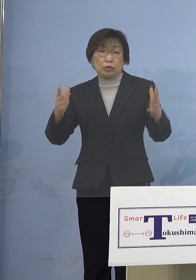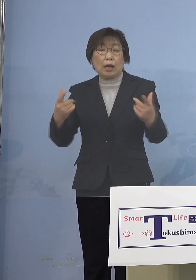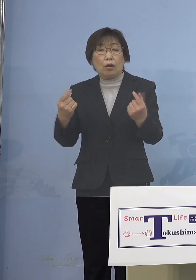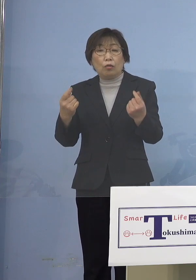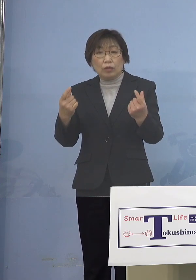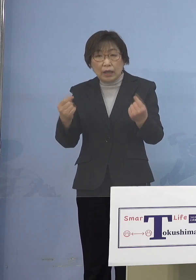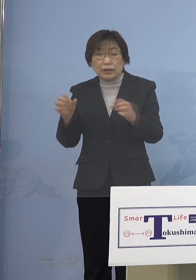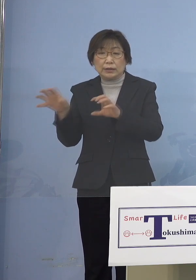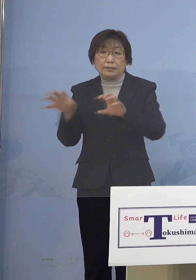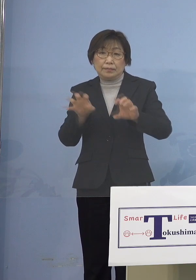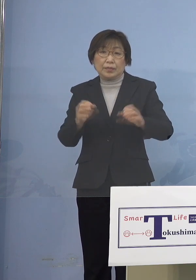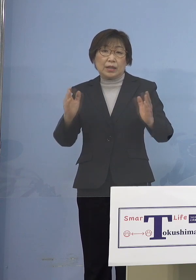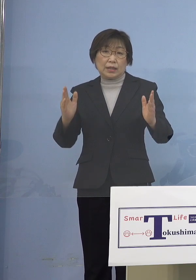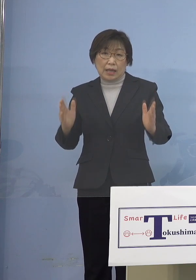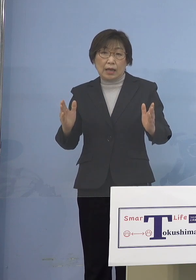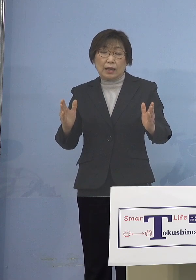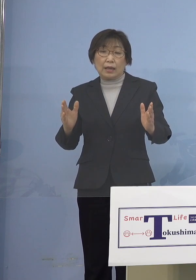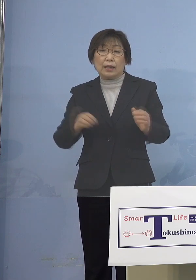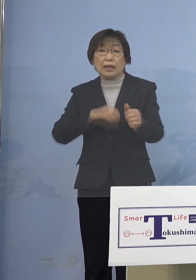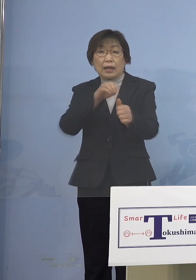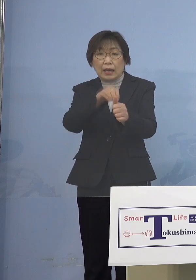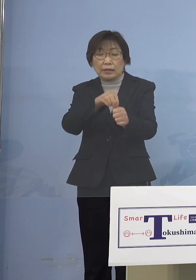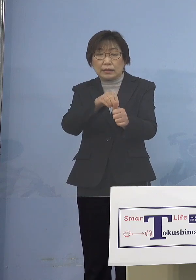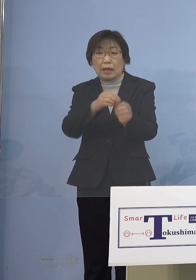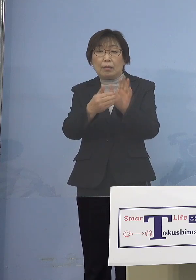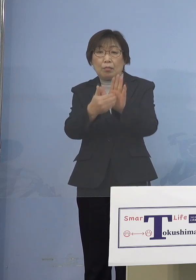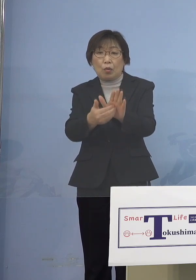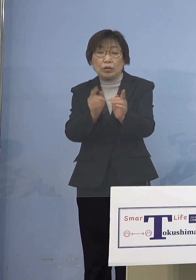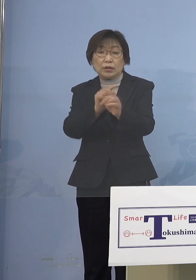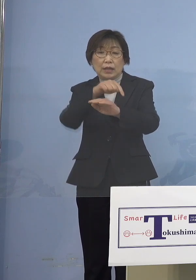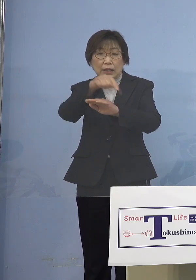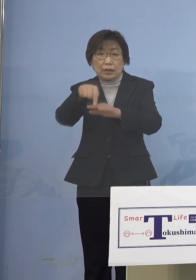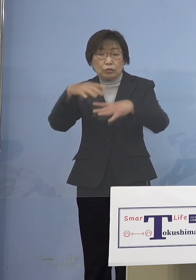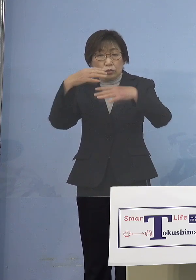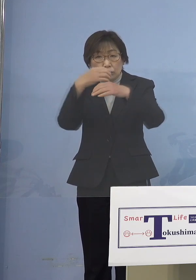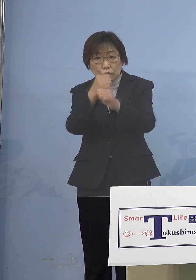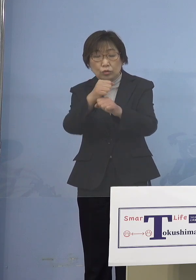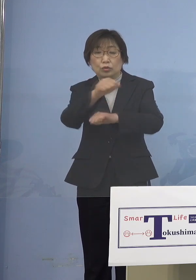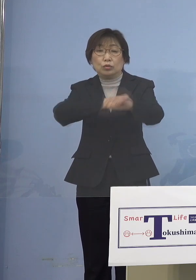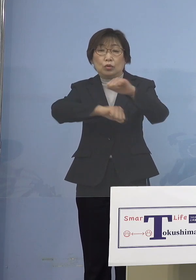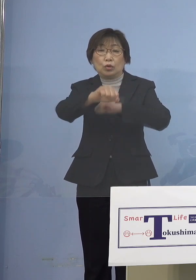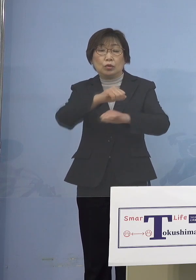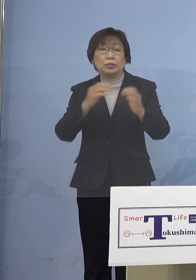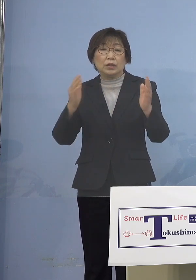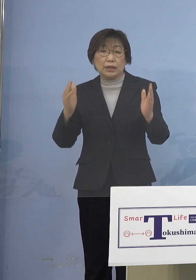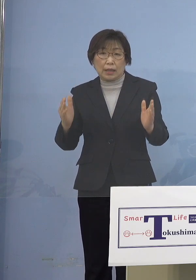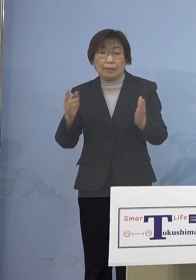感染防止対策集中取組期間 このようにさせていただいております